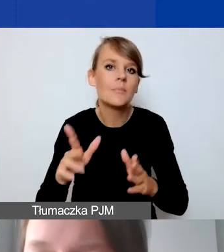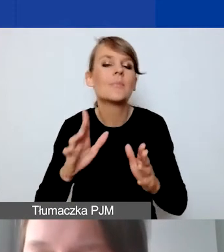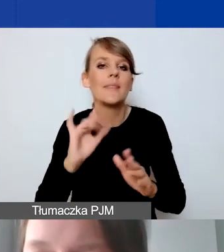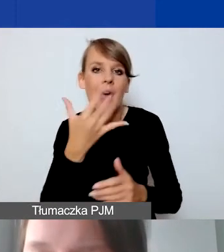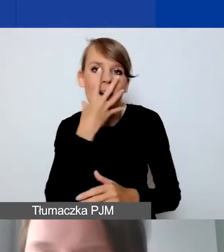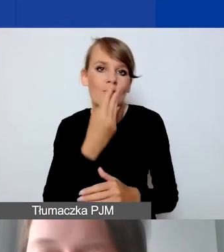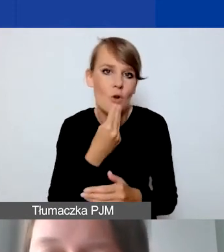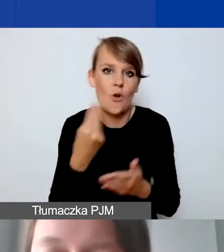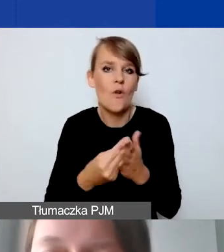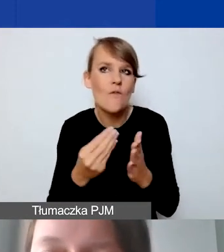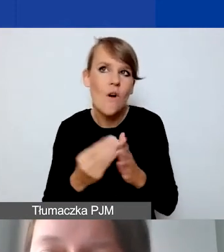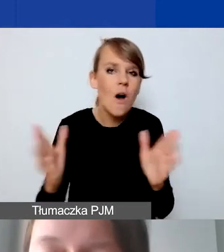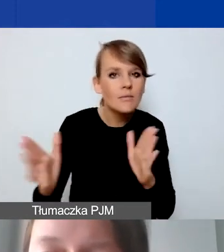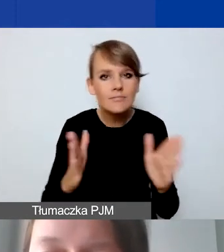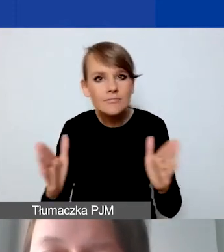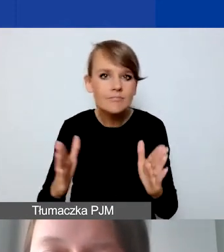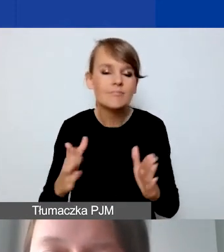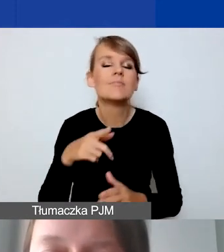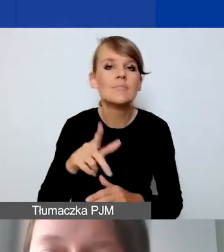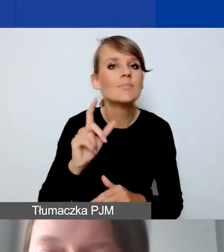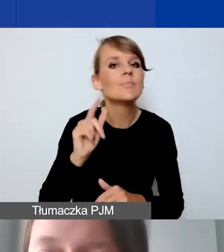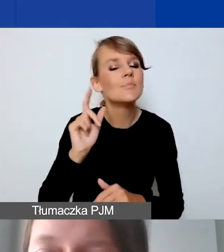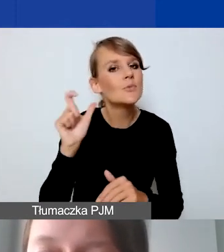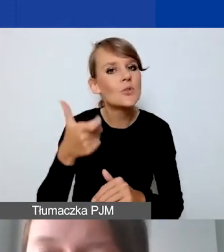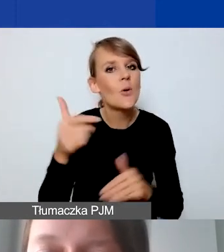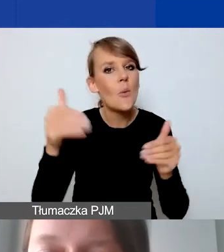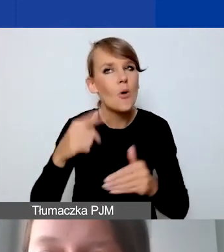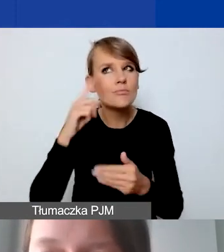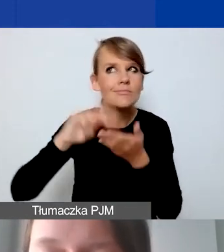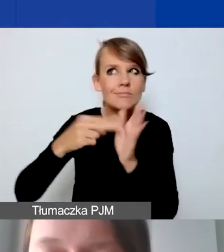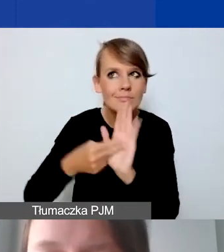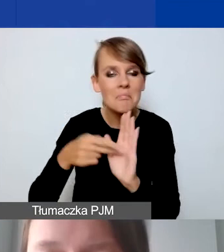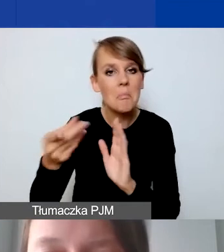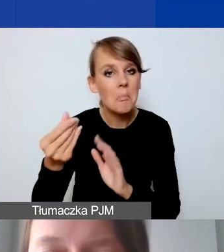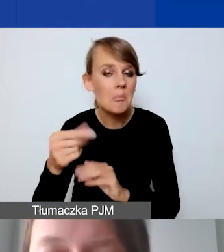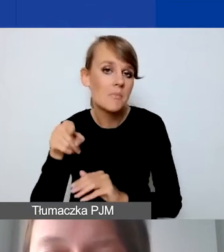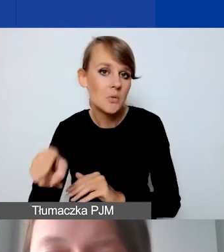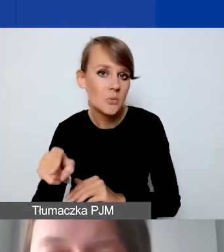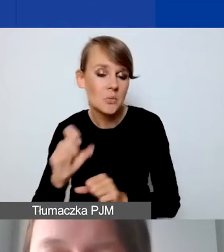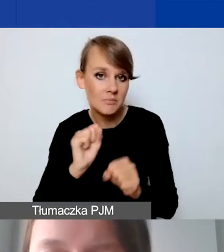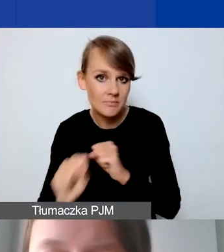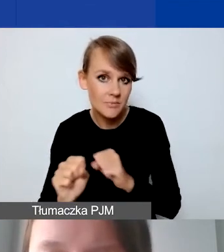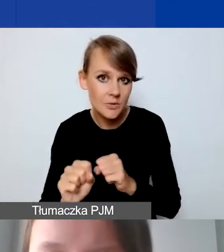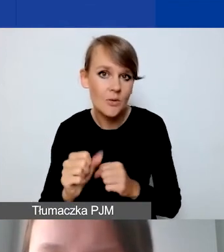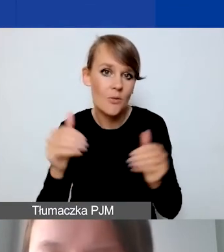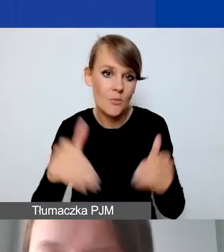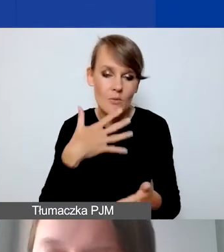jak myśleć o działaniach w ramach środków, które pozostają do państwa dyspozycji.